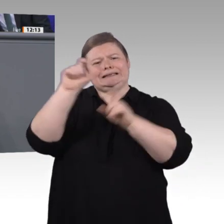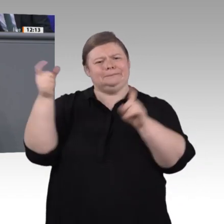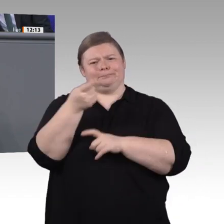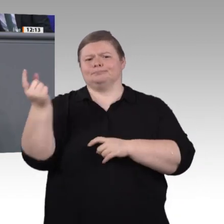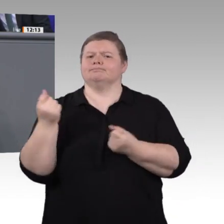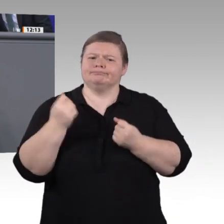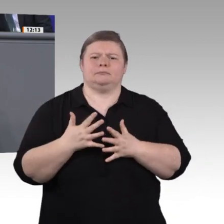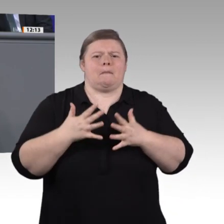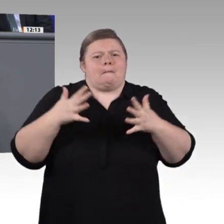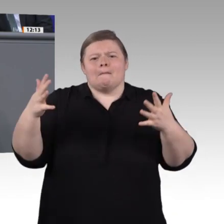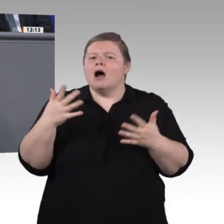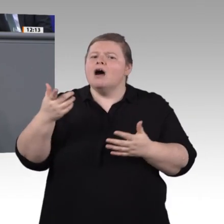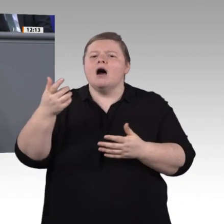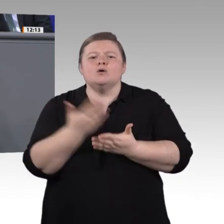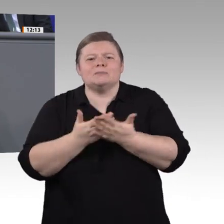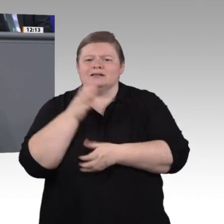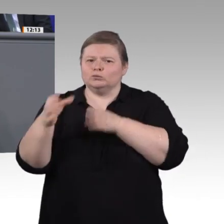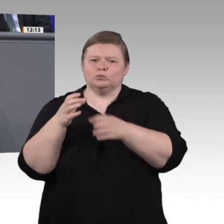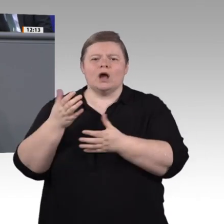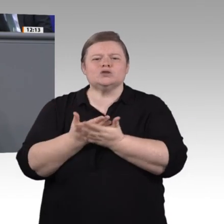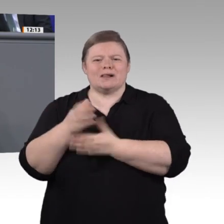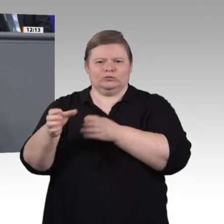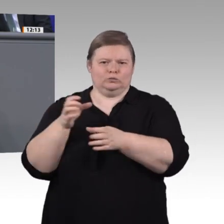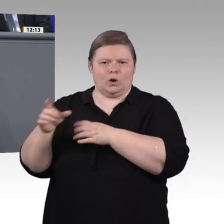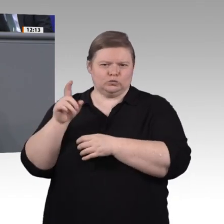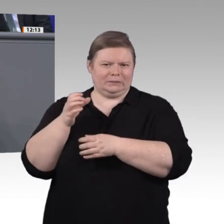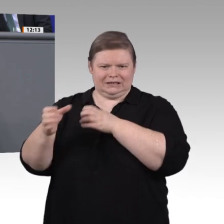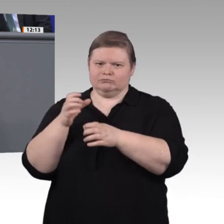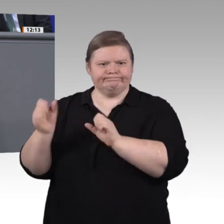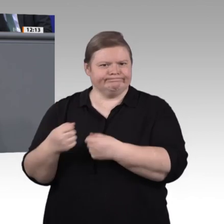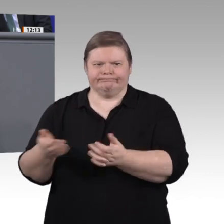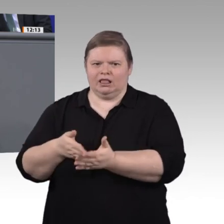scheint. Trotz aller Bestrebungen der Sozialpartner, die Ausbildungsordnungen an den rasanten